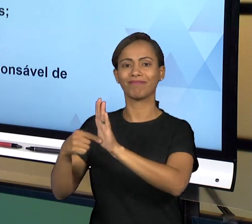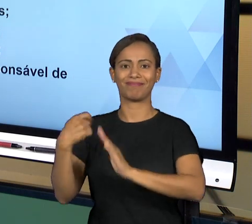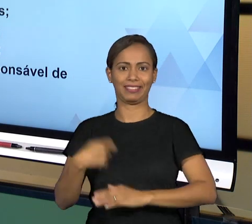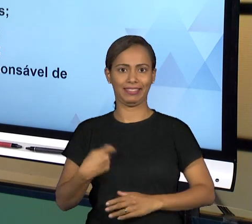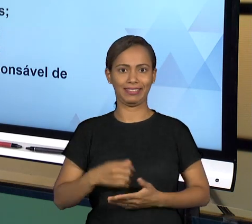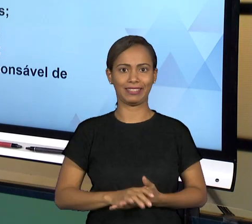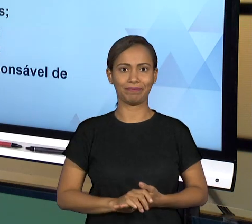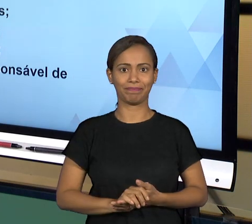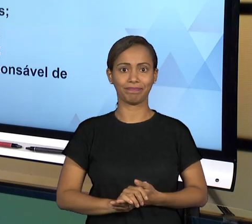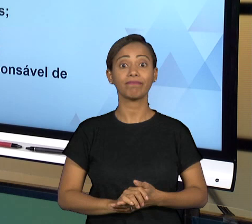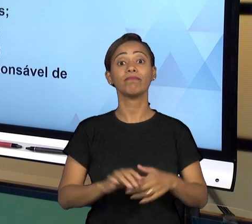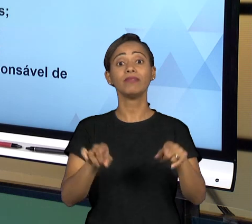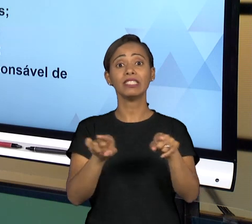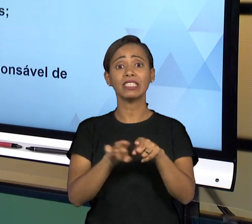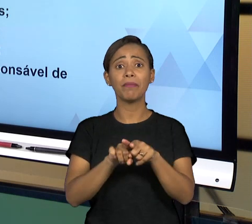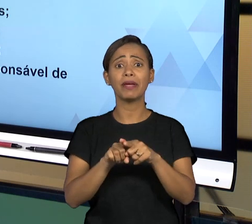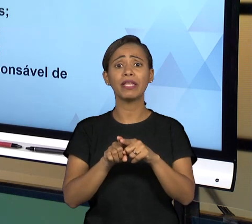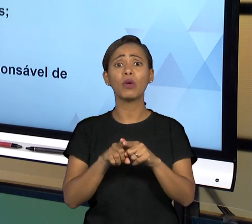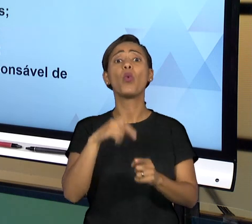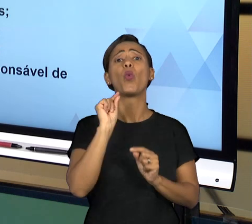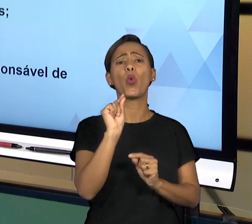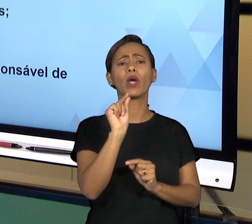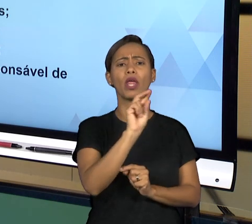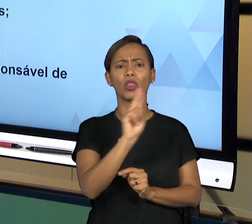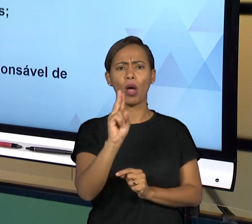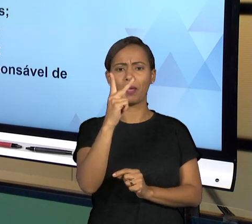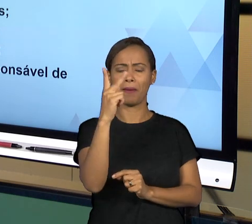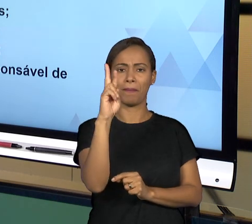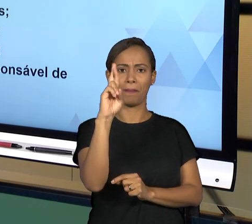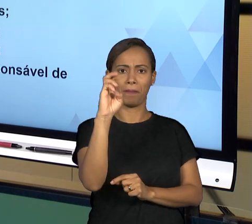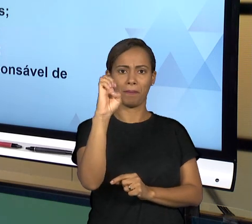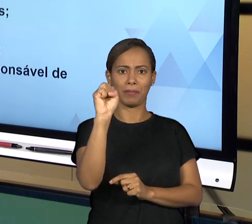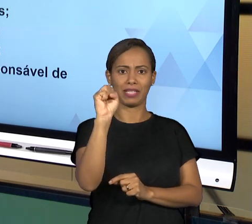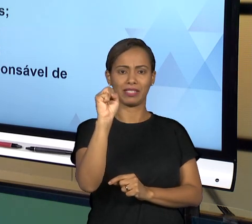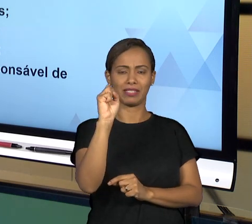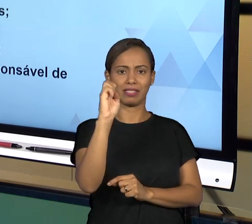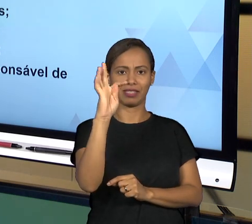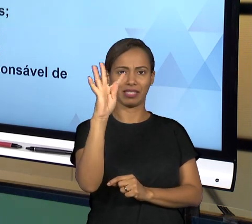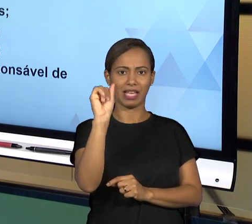PÚBLICAS, ENTÃO PRESTAÇÃO DE CONTAS DO SERVIÇO